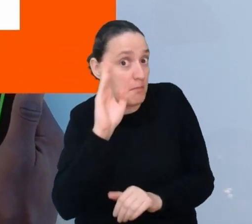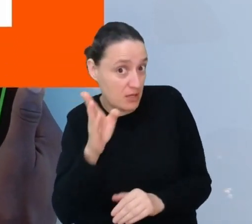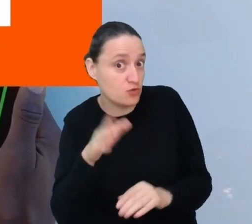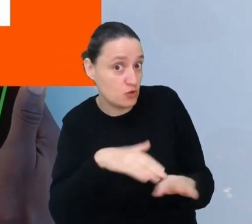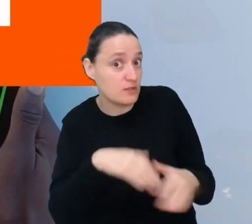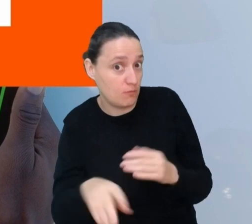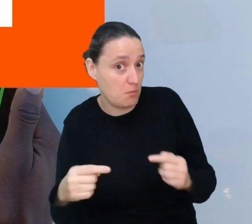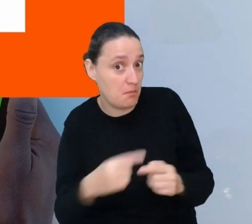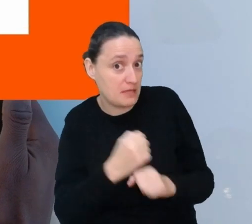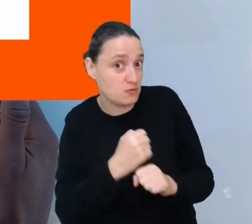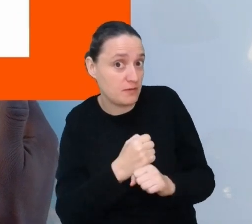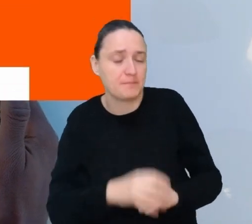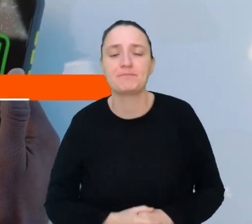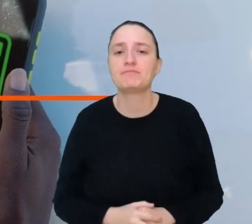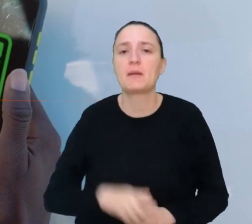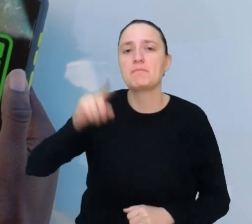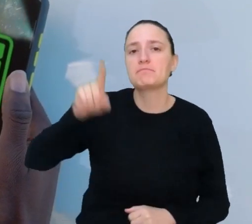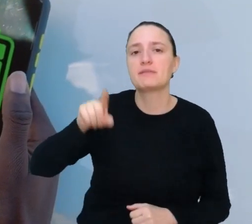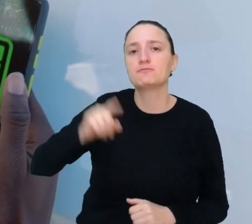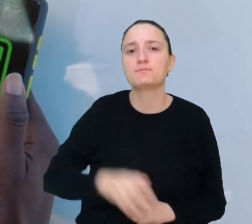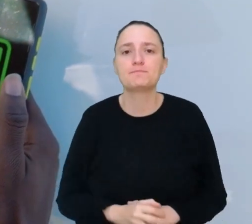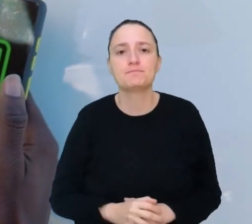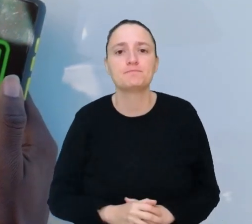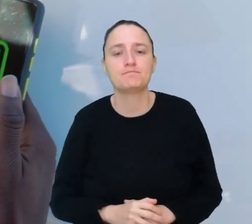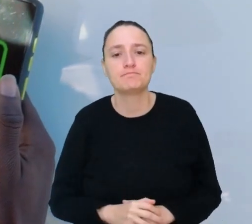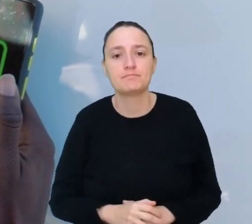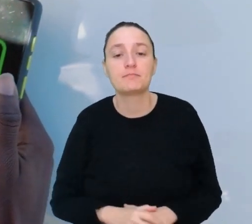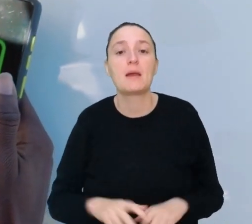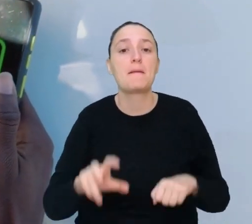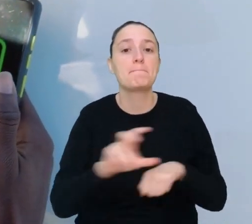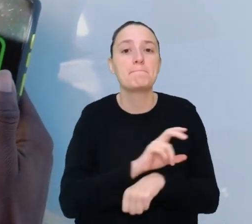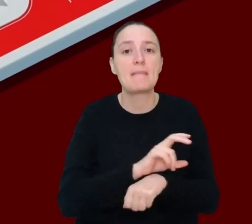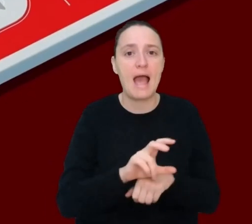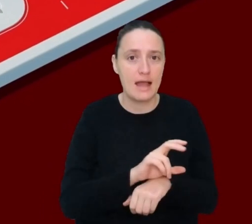Miejsce 1. Mechanik pojazdów autonomicznych.